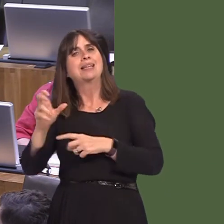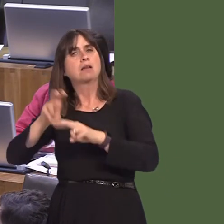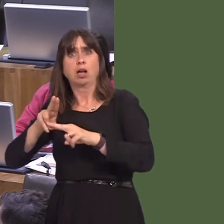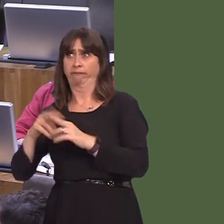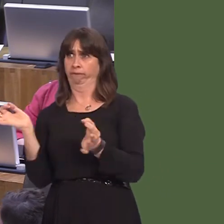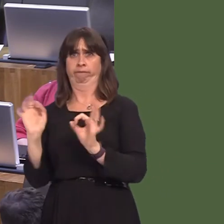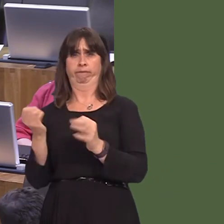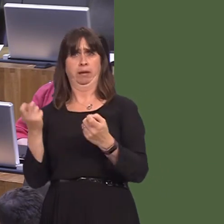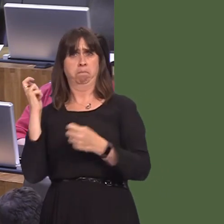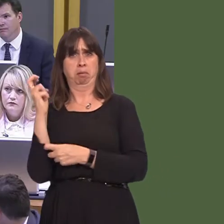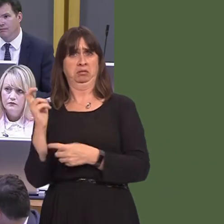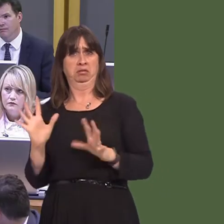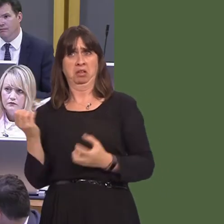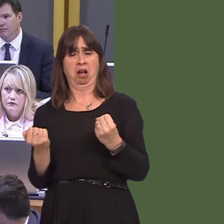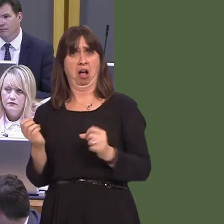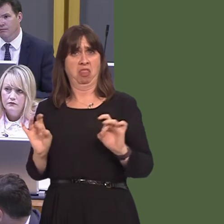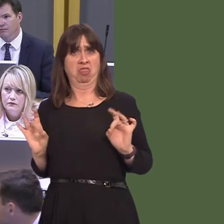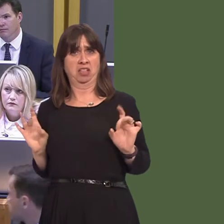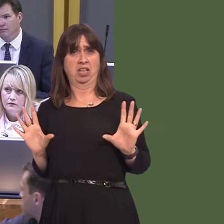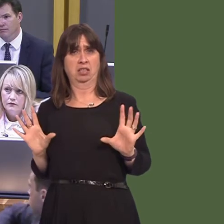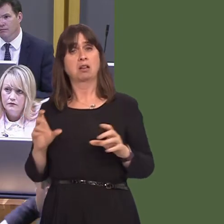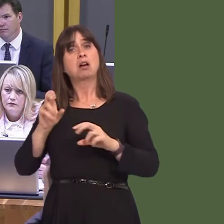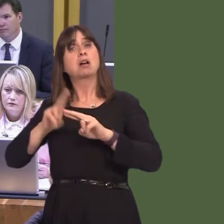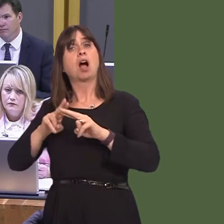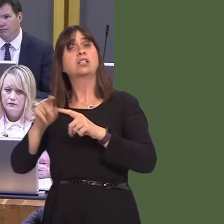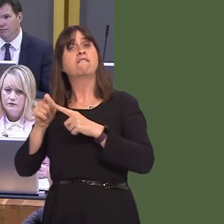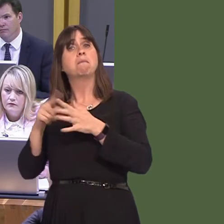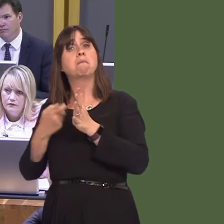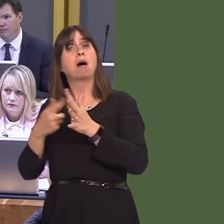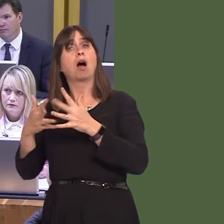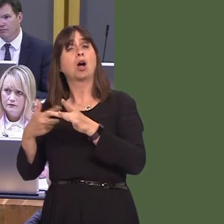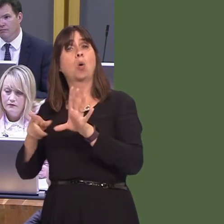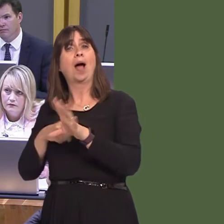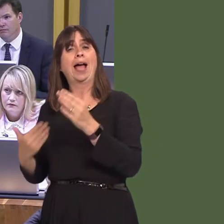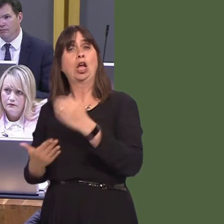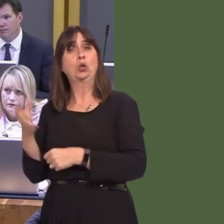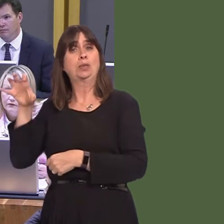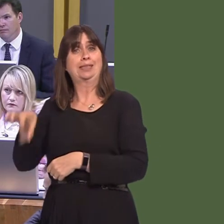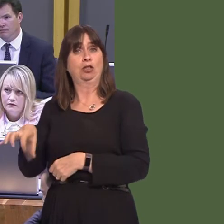served by the rail networkóCardiff parkway will improve the situation, but that's not